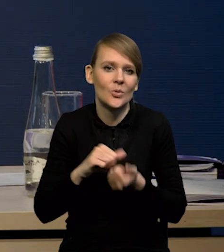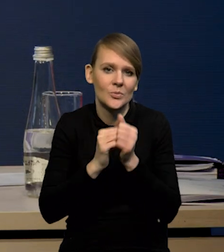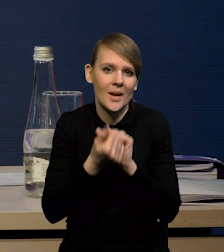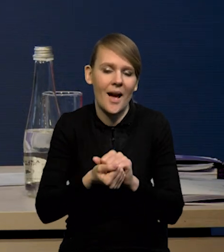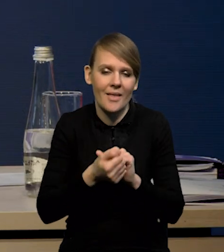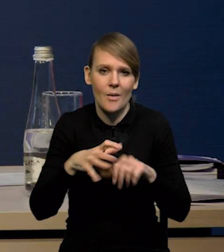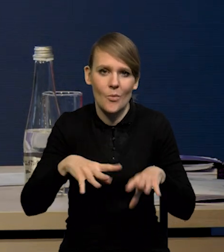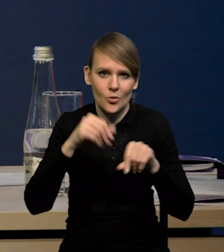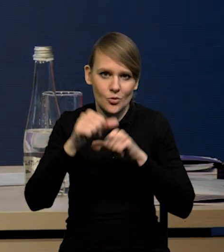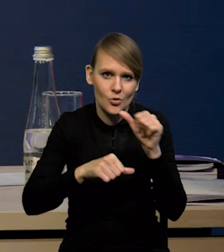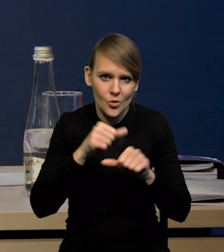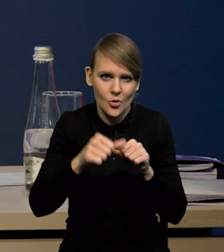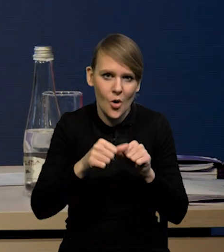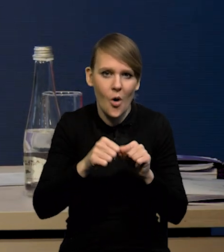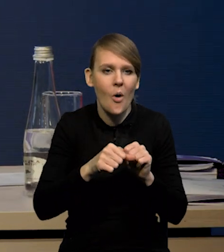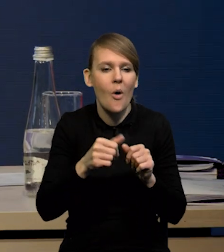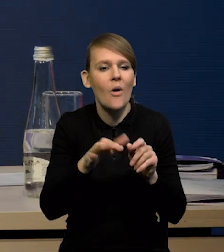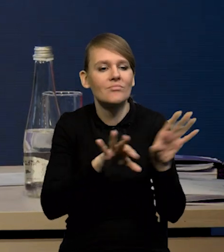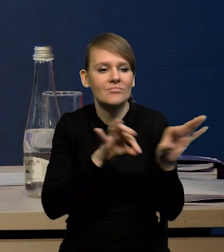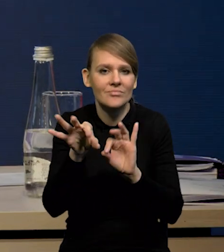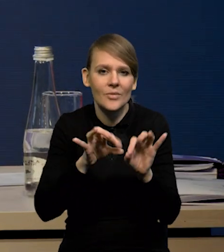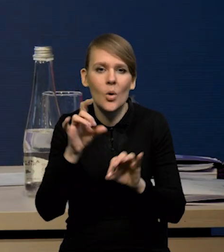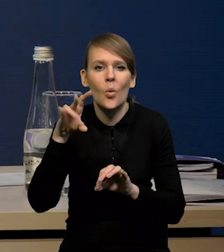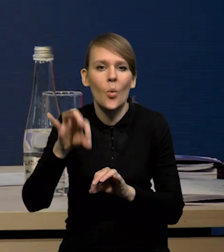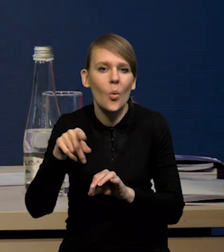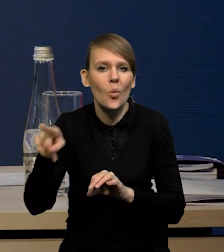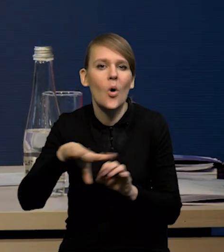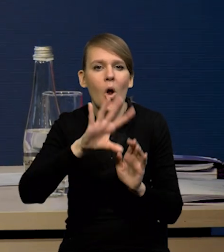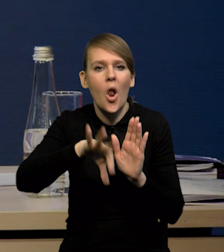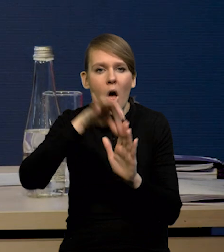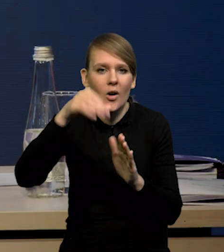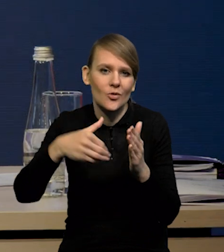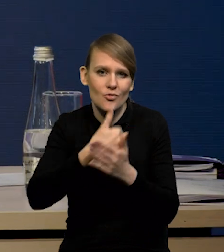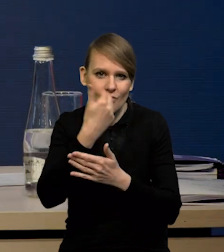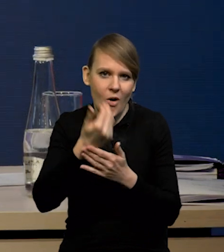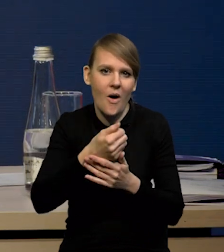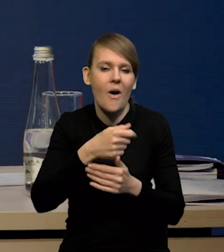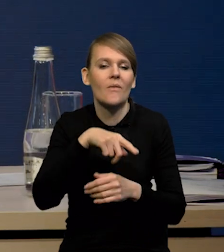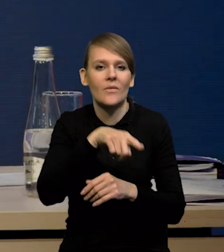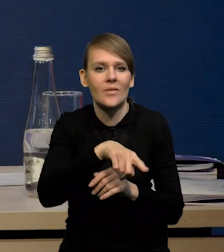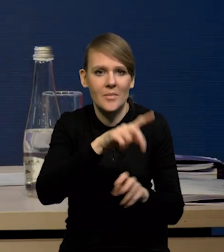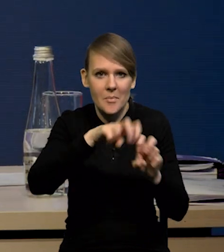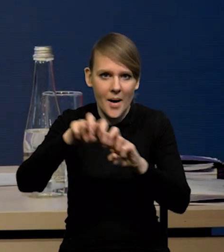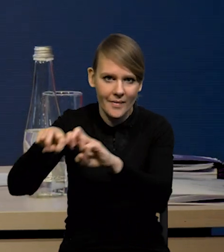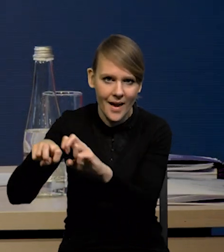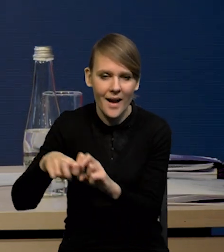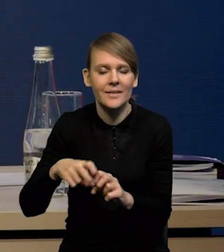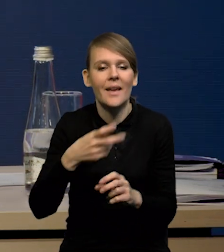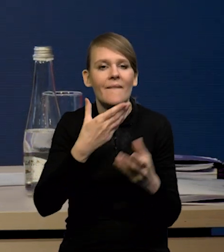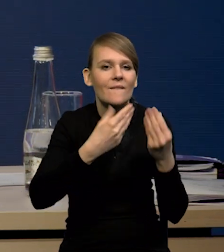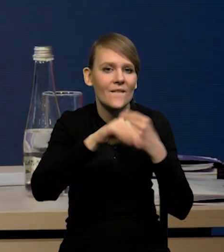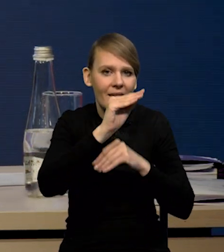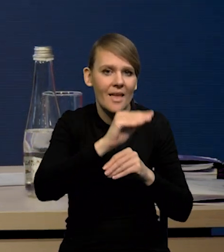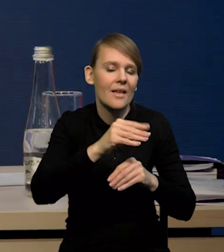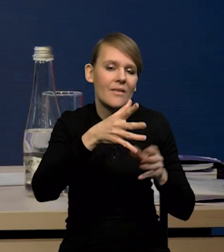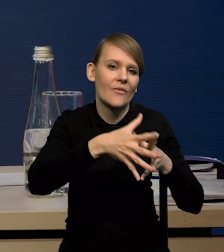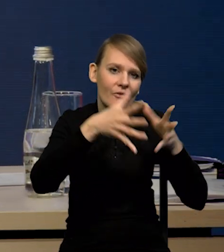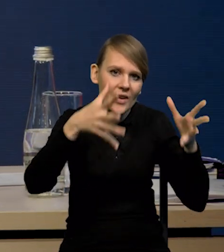Na początku roku GUS wylosowuje nową próbę, też uwzględnia jakby nową próbę tych większych firm, którą bierze całą pod uwagę.